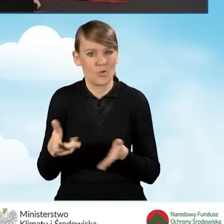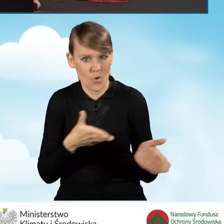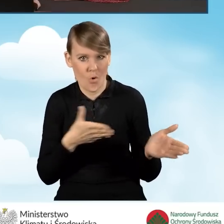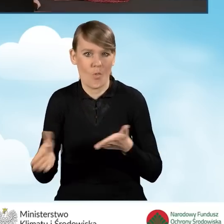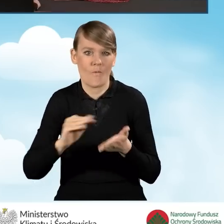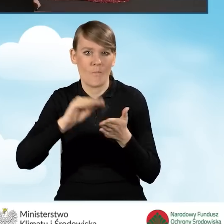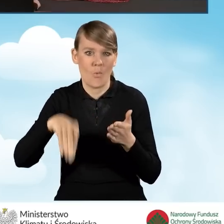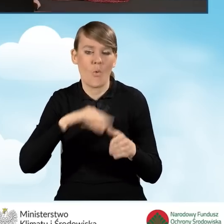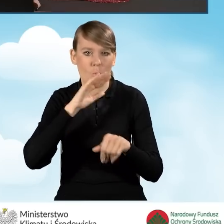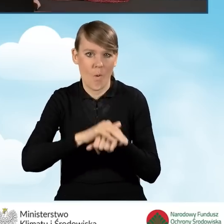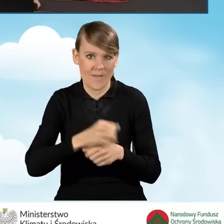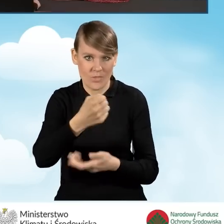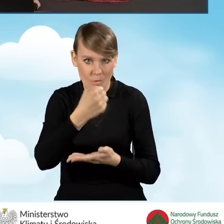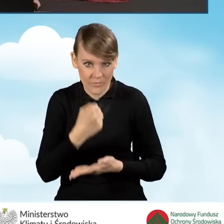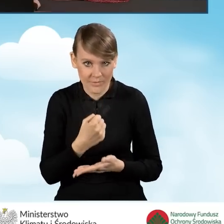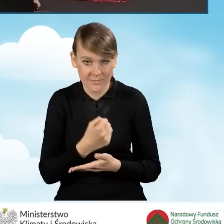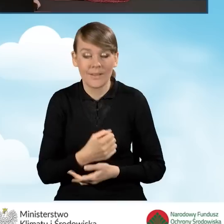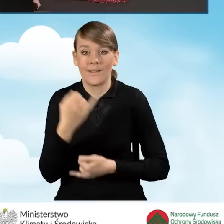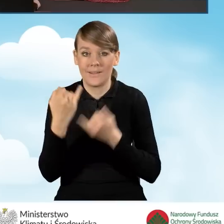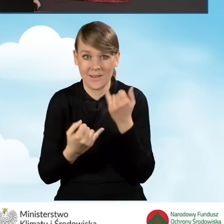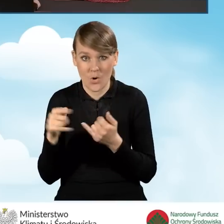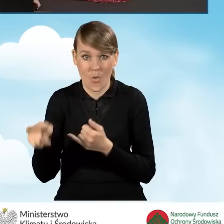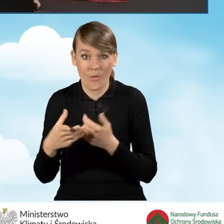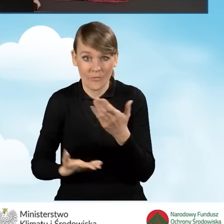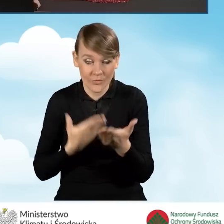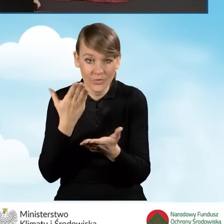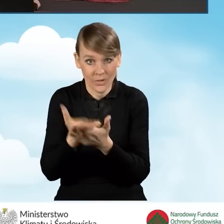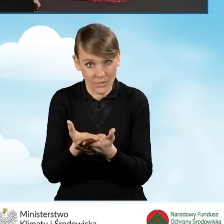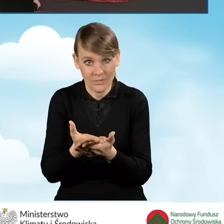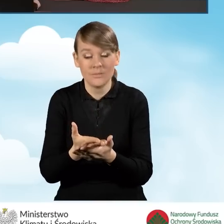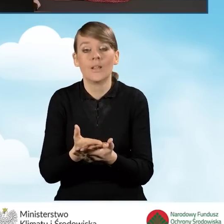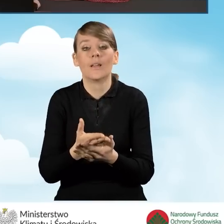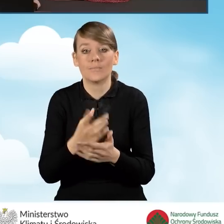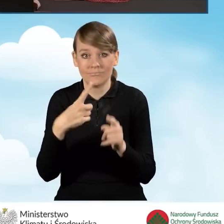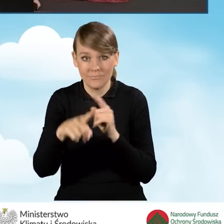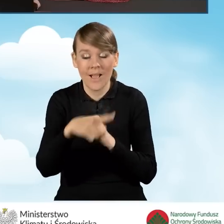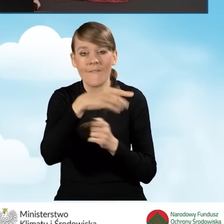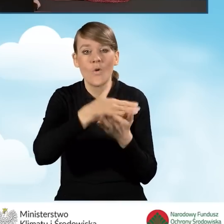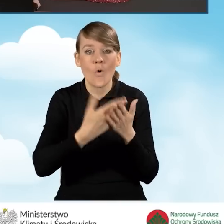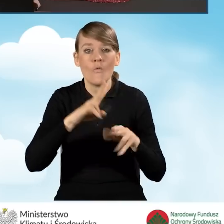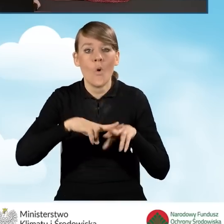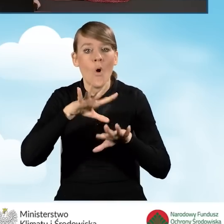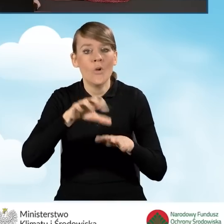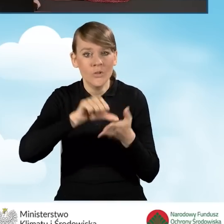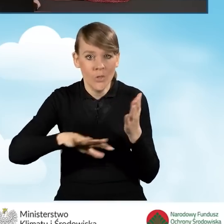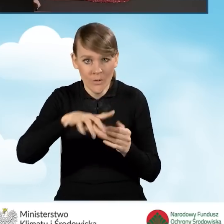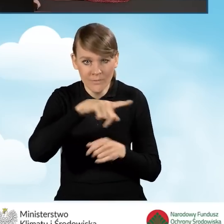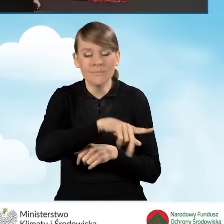Zatem w momencie, kiedy taki wniosek o dofinansowanie zostanie zaakceptowany przez Wojewódzki Fundusz Ochrony Środowiska,